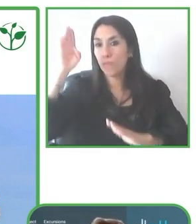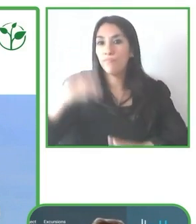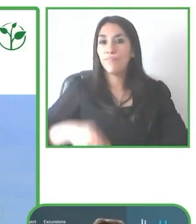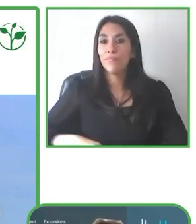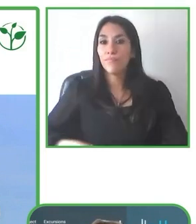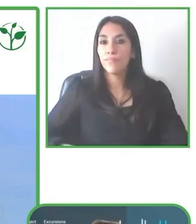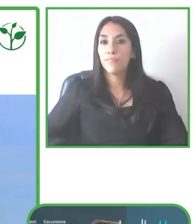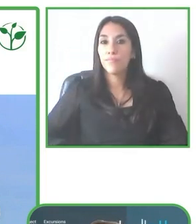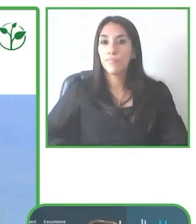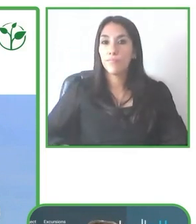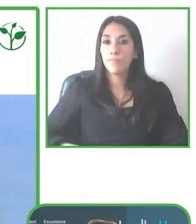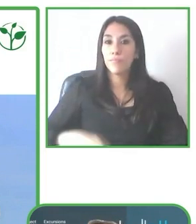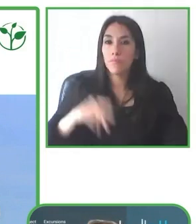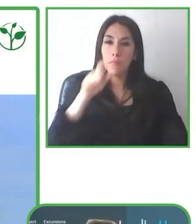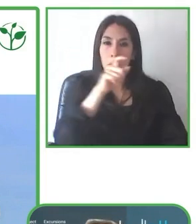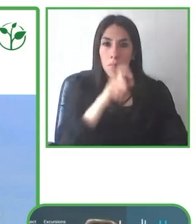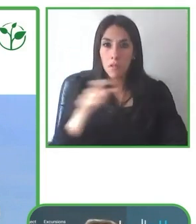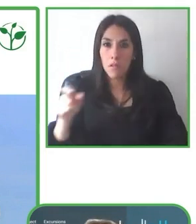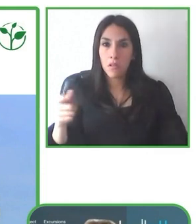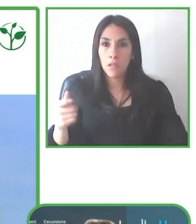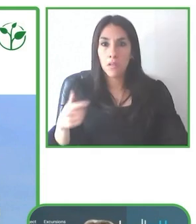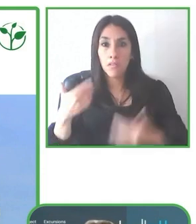Es hacer lo que es posible hacer.